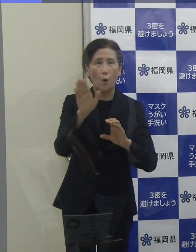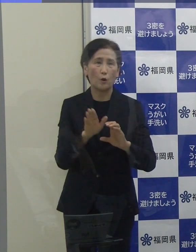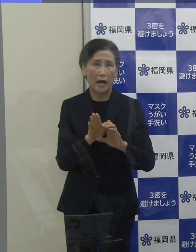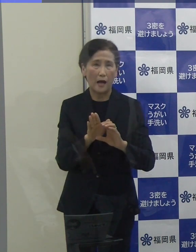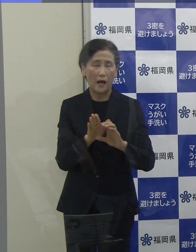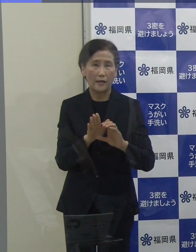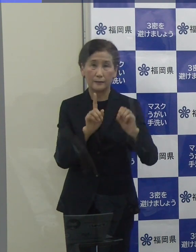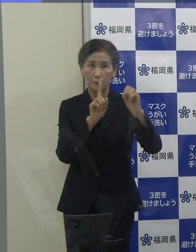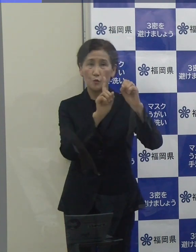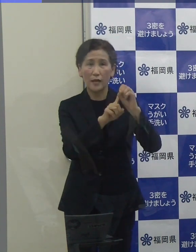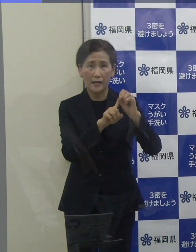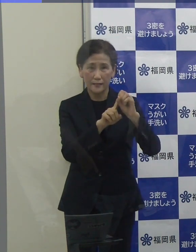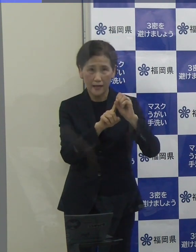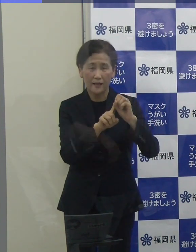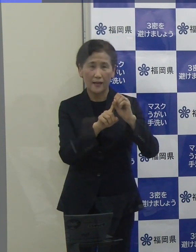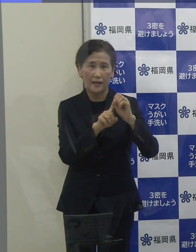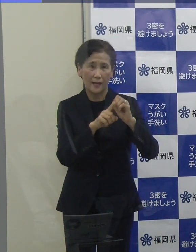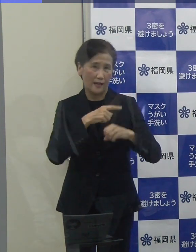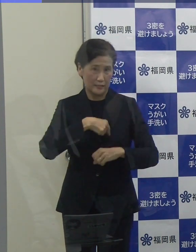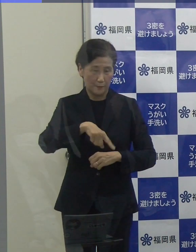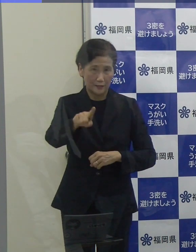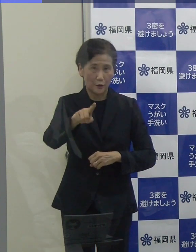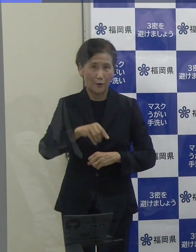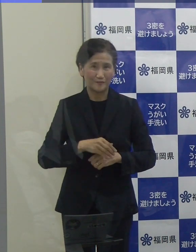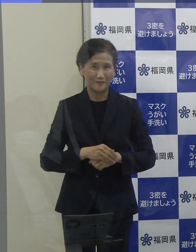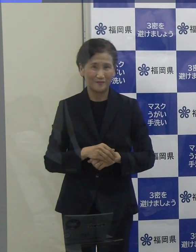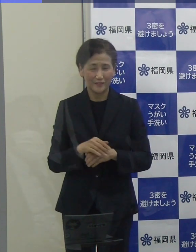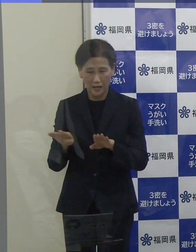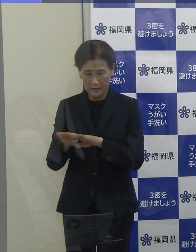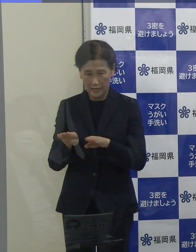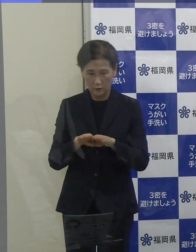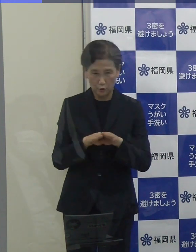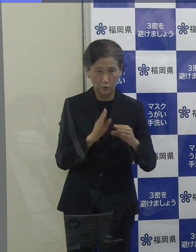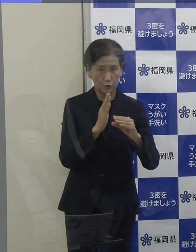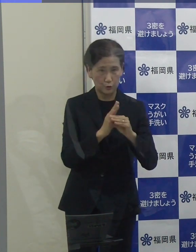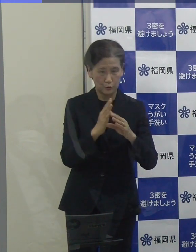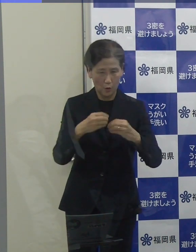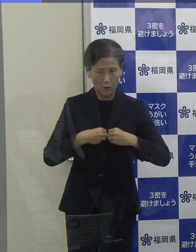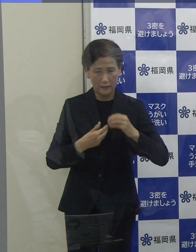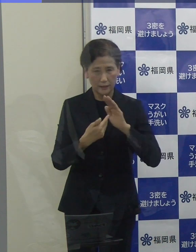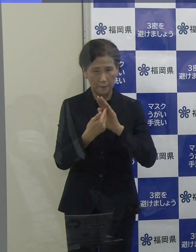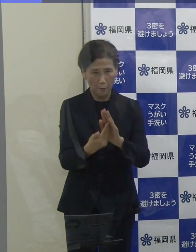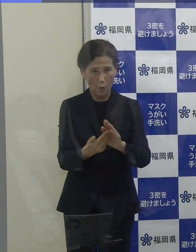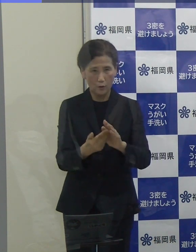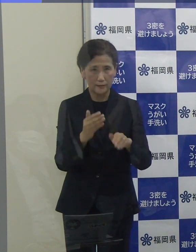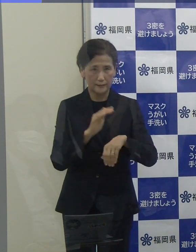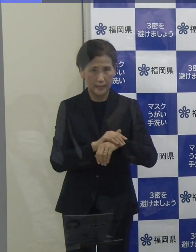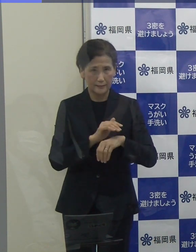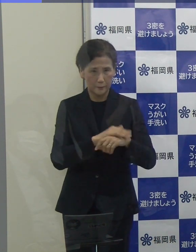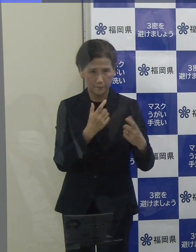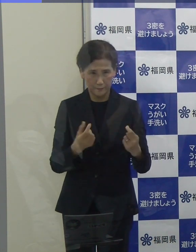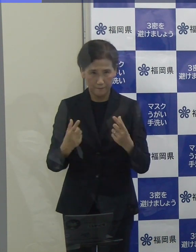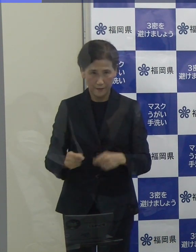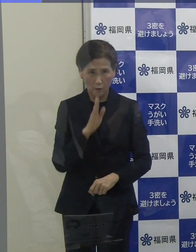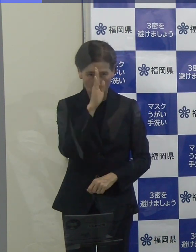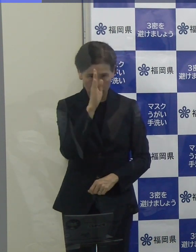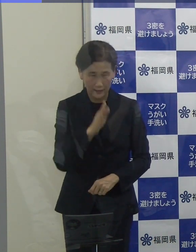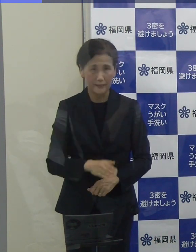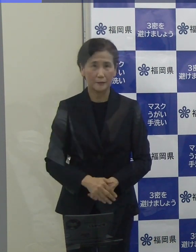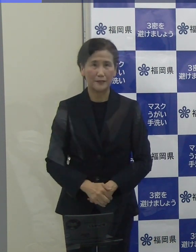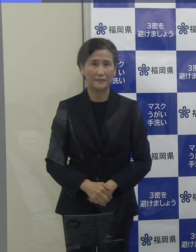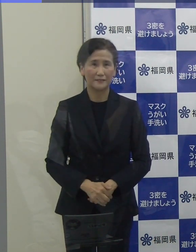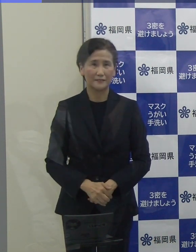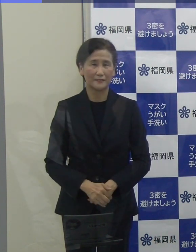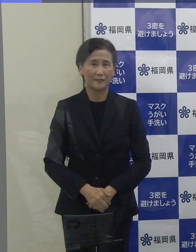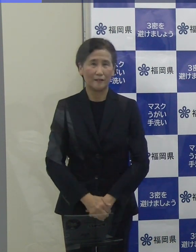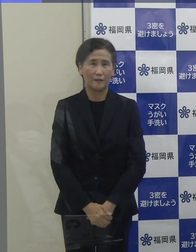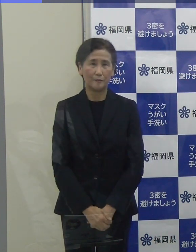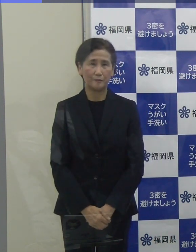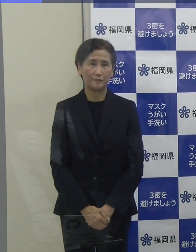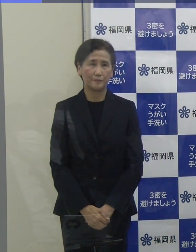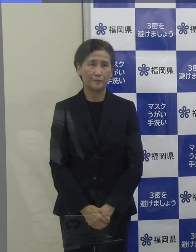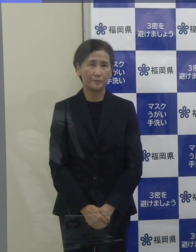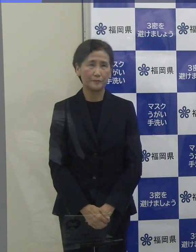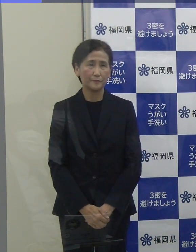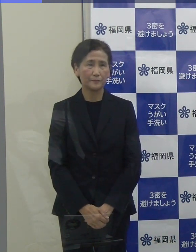ゴールデンウイークの間の感染防止対策、何とぞよろしくお願い申し上げます。